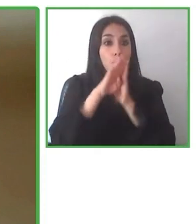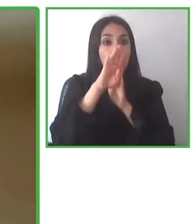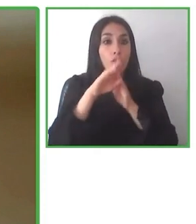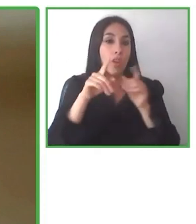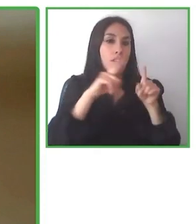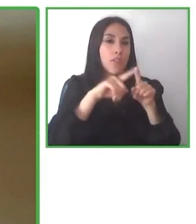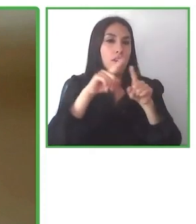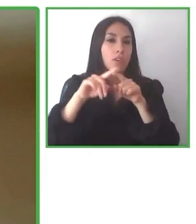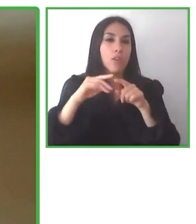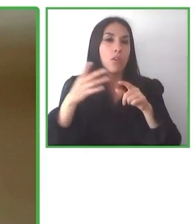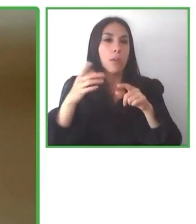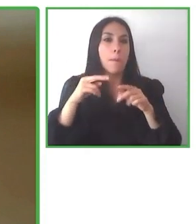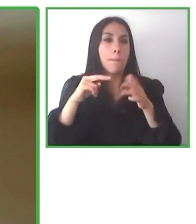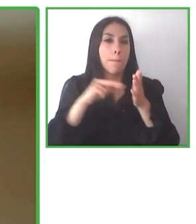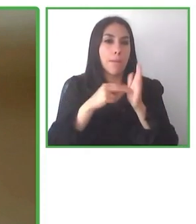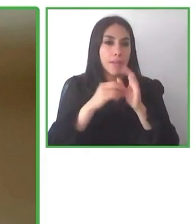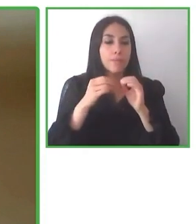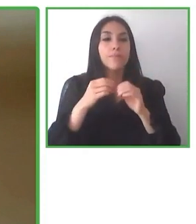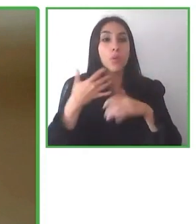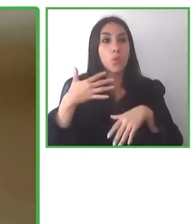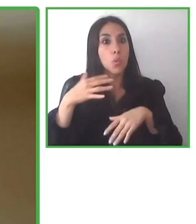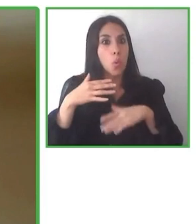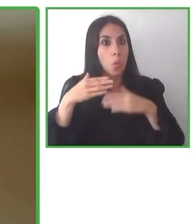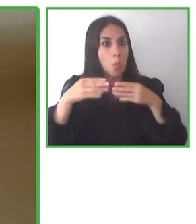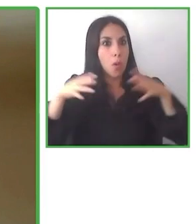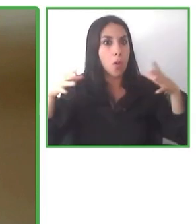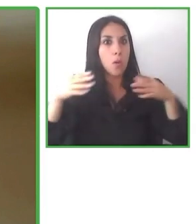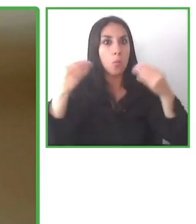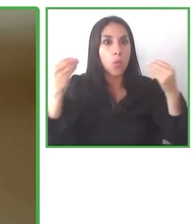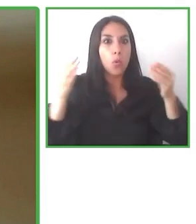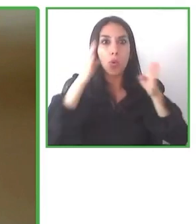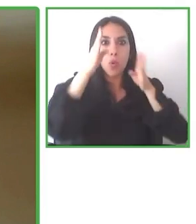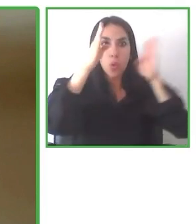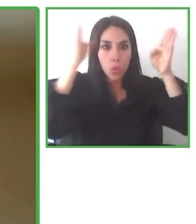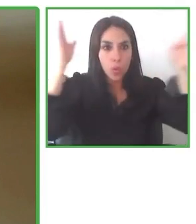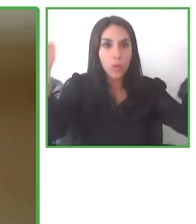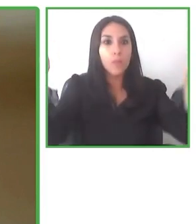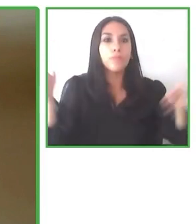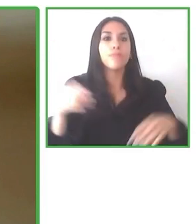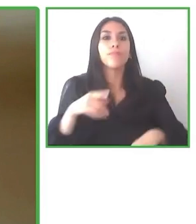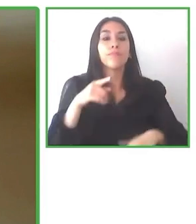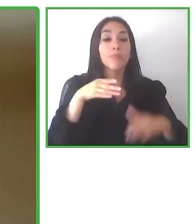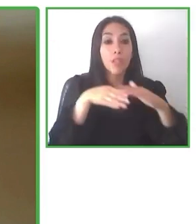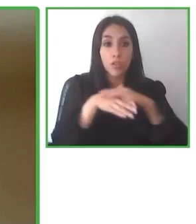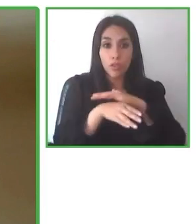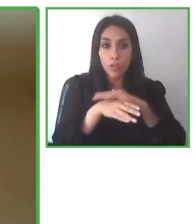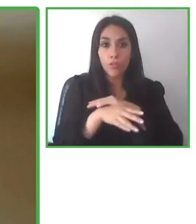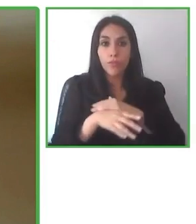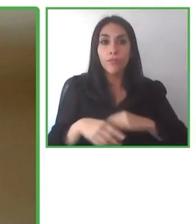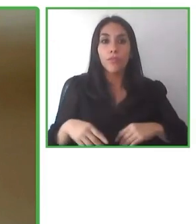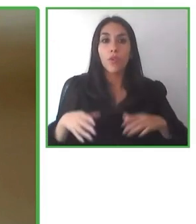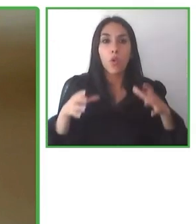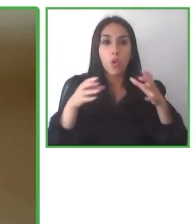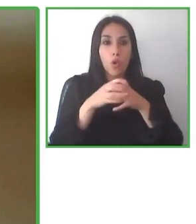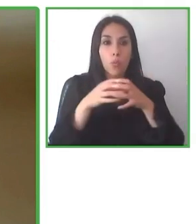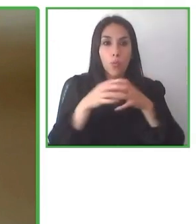todavía no están del todo preparados y capacitados para tener esta accesibilidad,